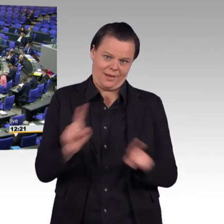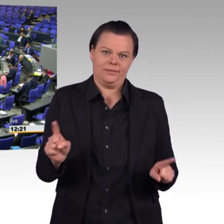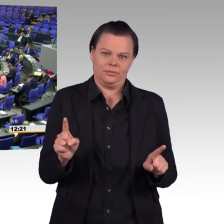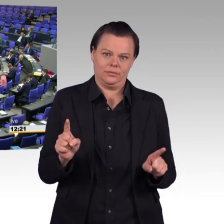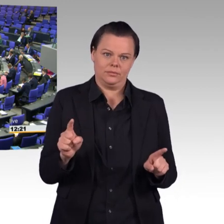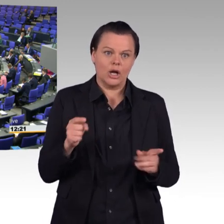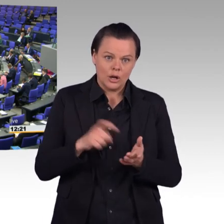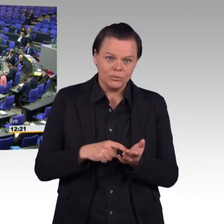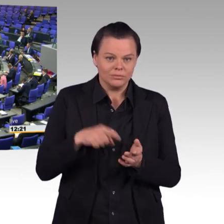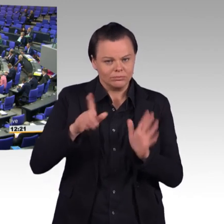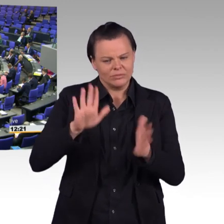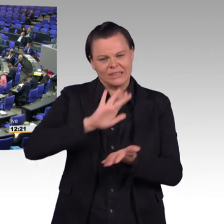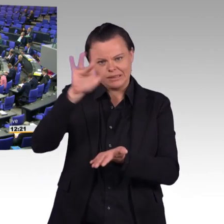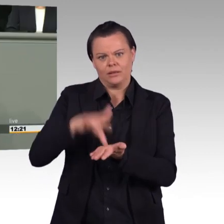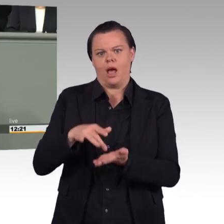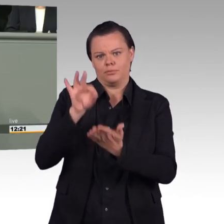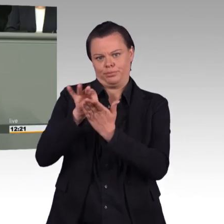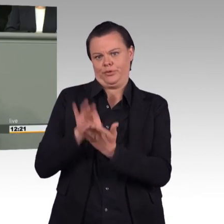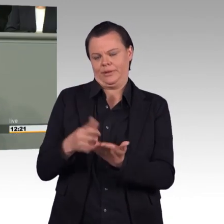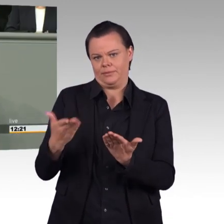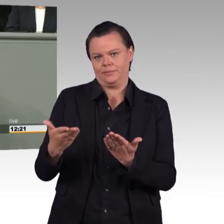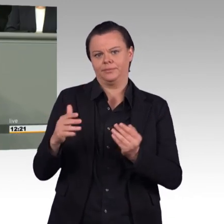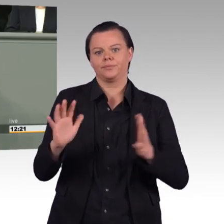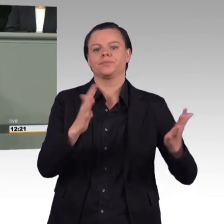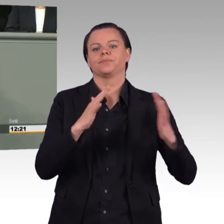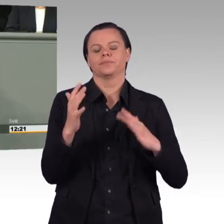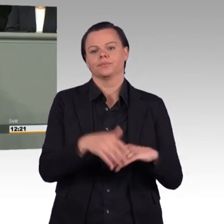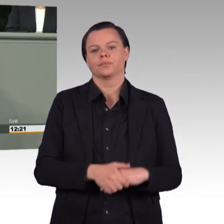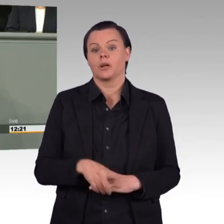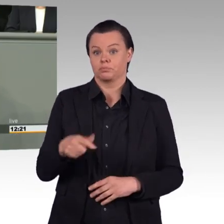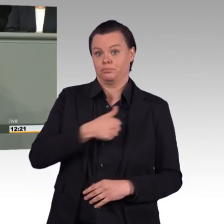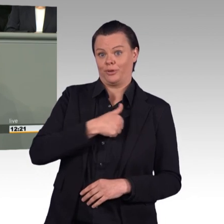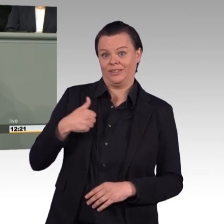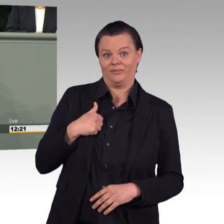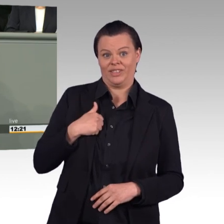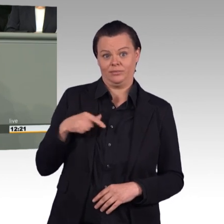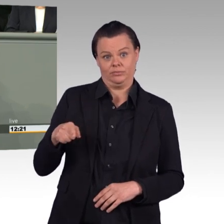auf 198.000 Soldaten im Jahr 2024 vergrößert werden.